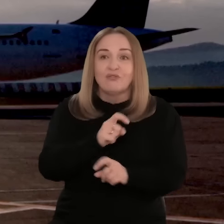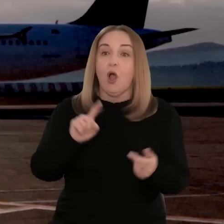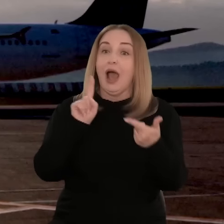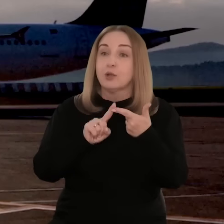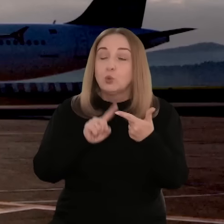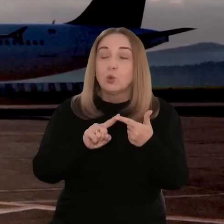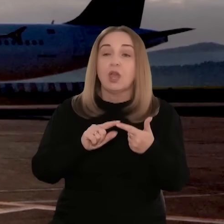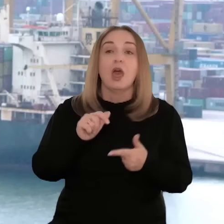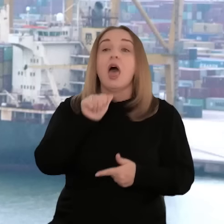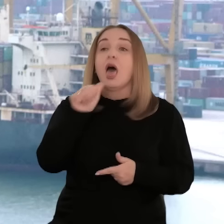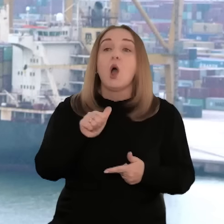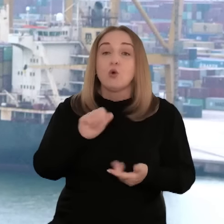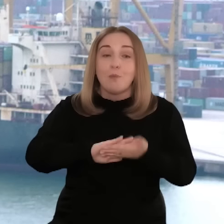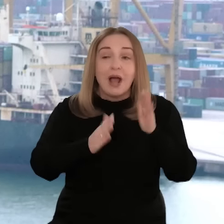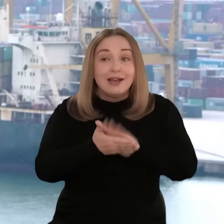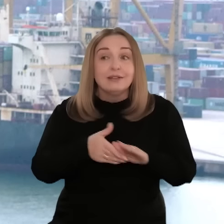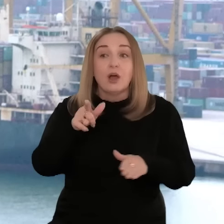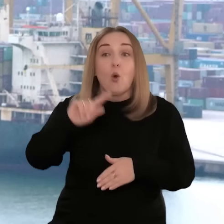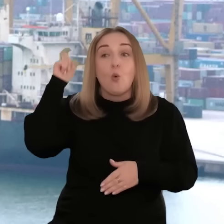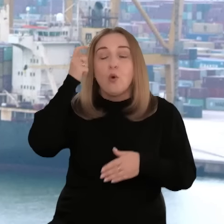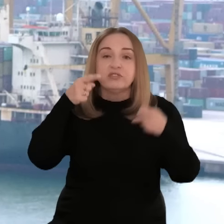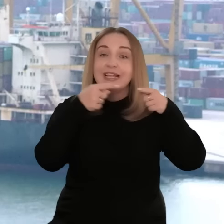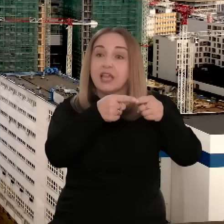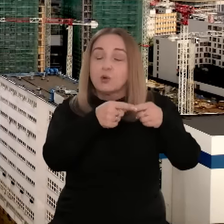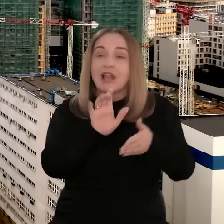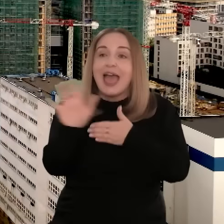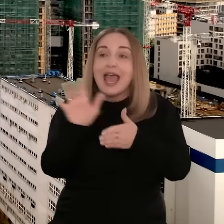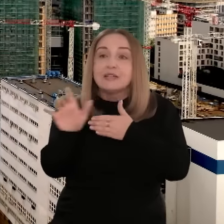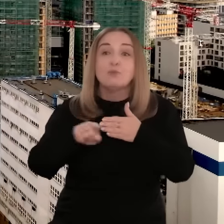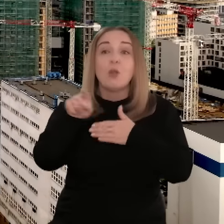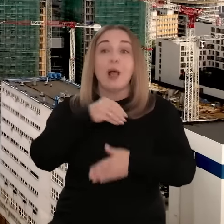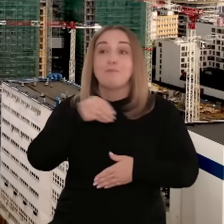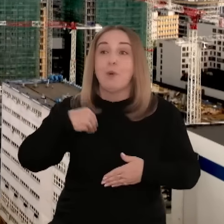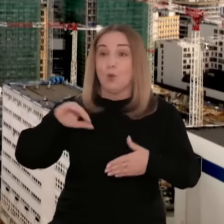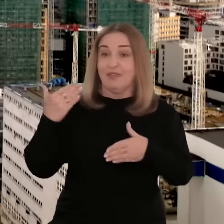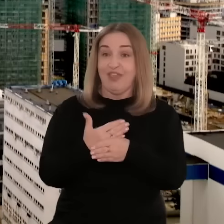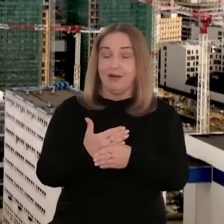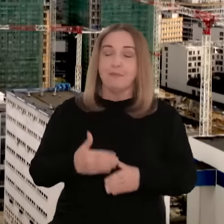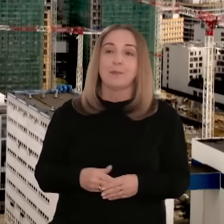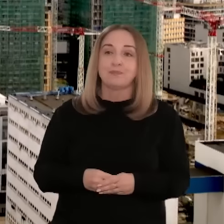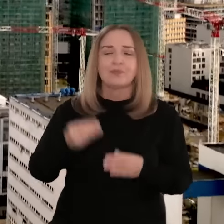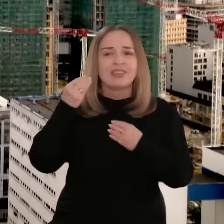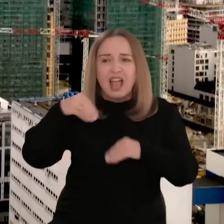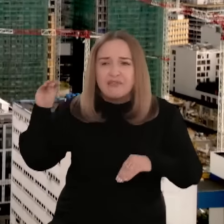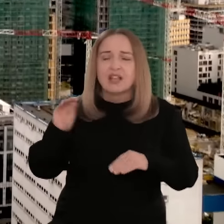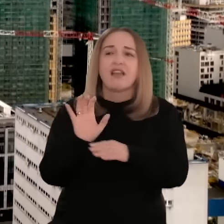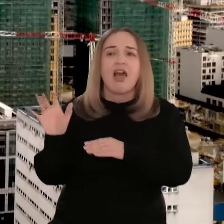nawet dla 80 państw, ale i unijne rynki stanowią główny kierunek eksportu dla polskich przedsiębiorców.